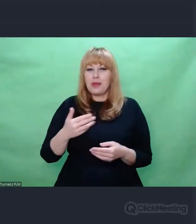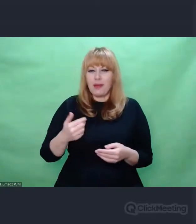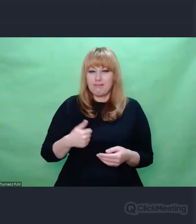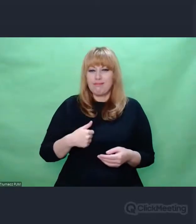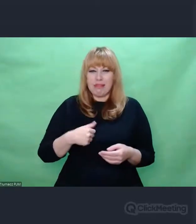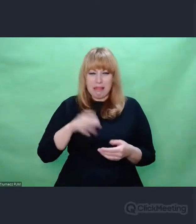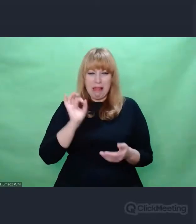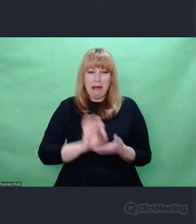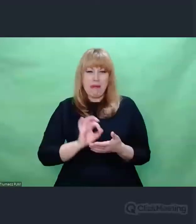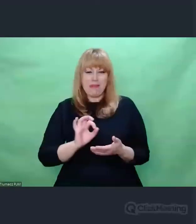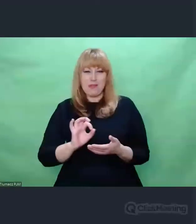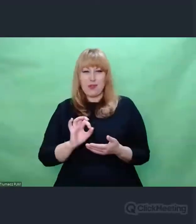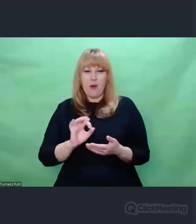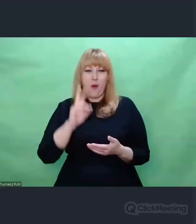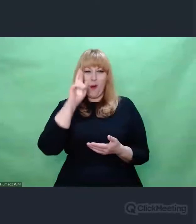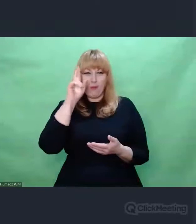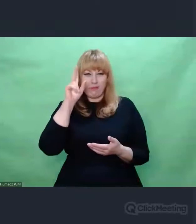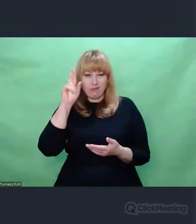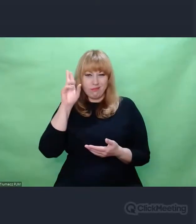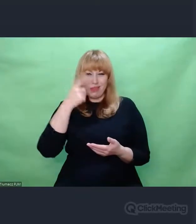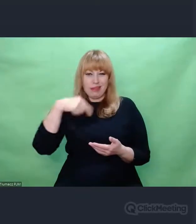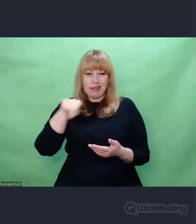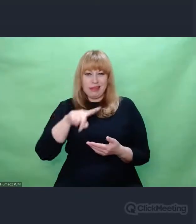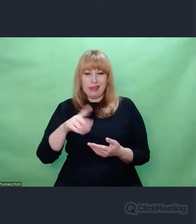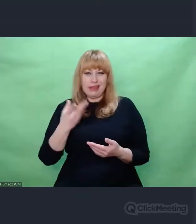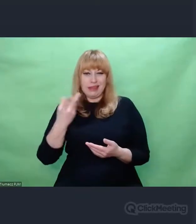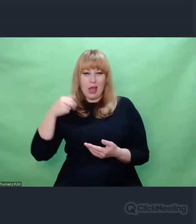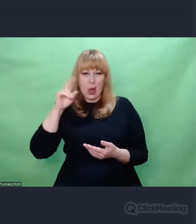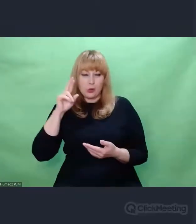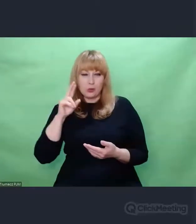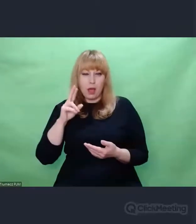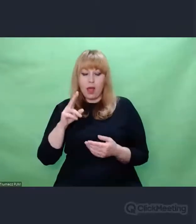Brakuje nam, tak jak powiedziałem wcześniej, bezradności.